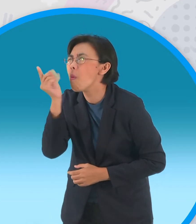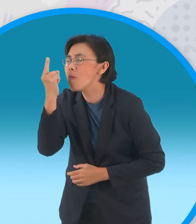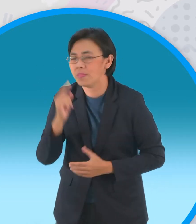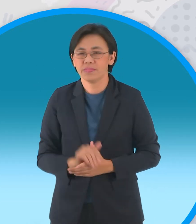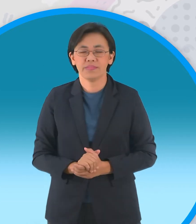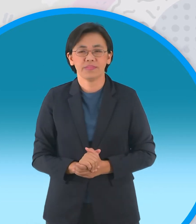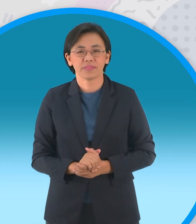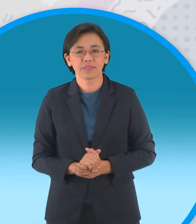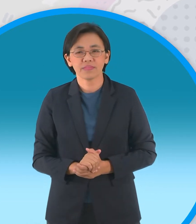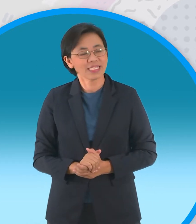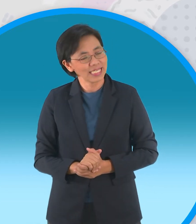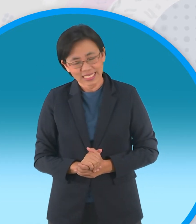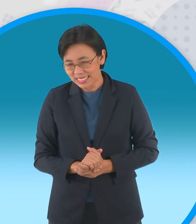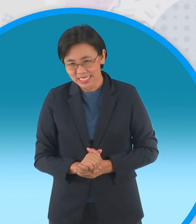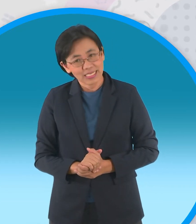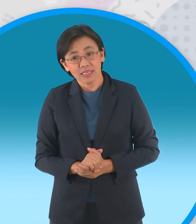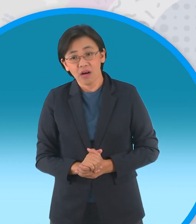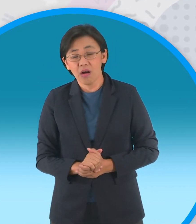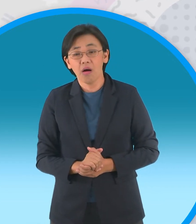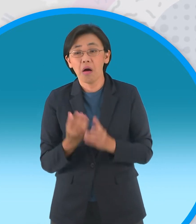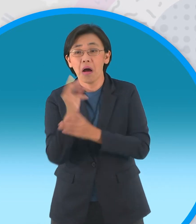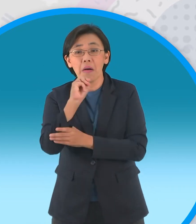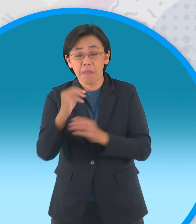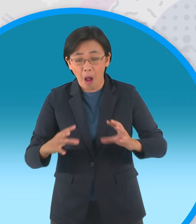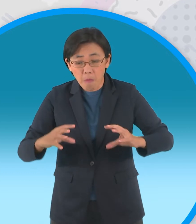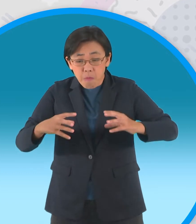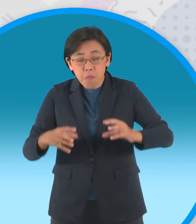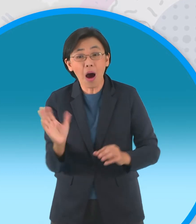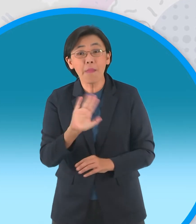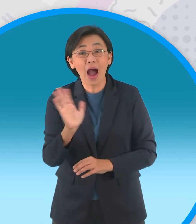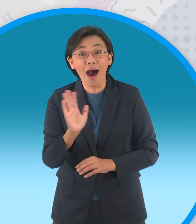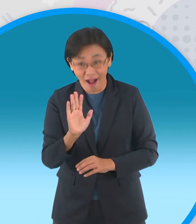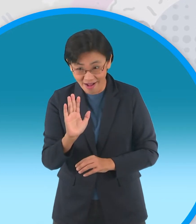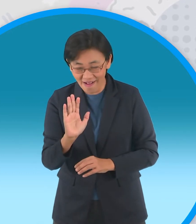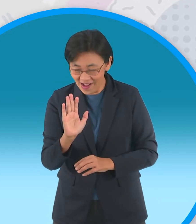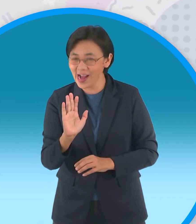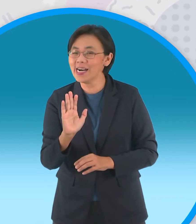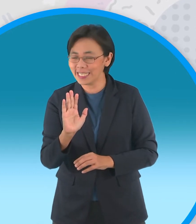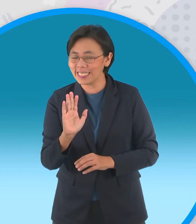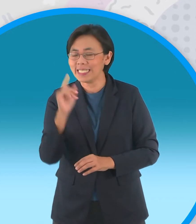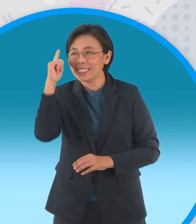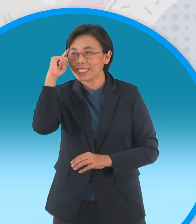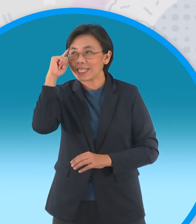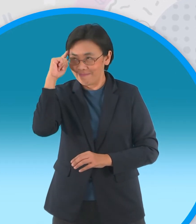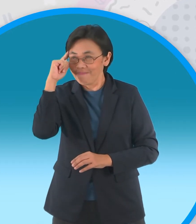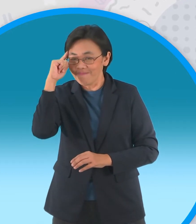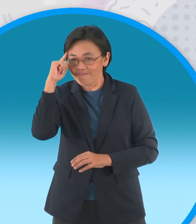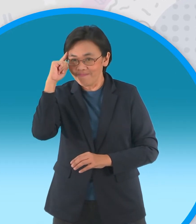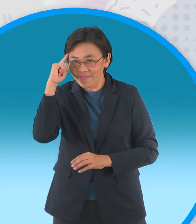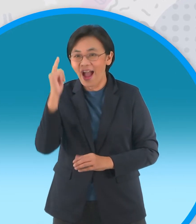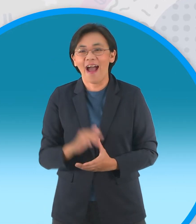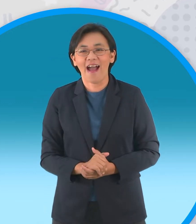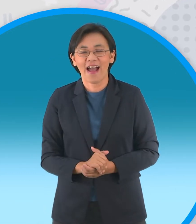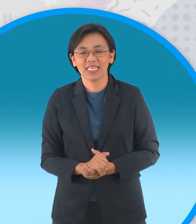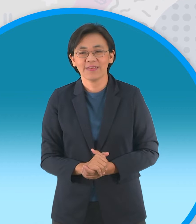พวกเจ้าไม่ต้องการขอนไม้เหรอได้เลยเดี๋ยว ข้าจัดให้ไม่ทันขาดคำครับเทวดาก็ส่ง